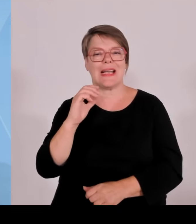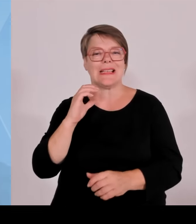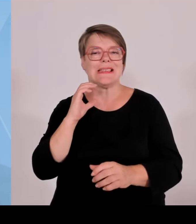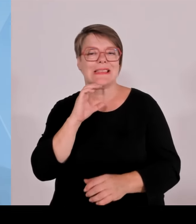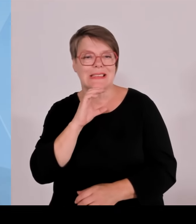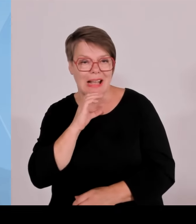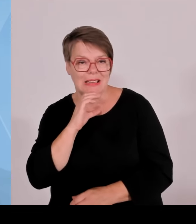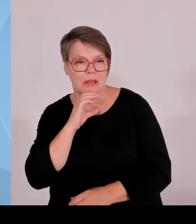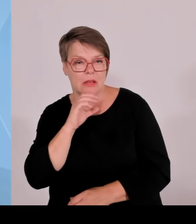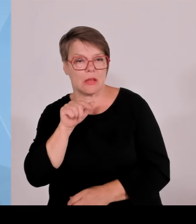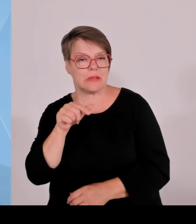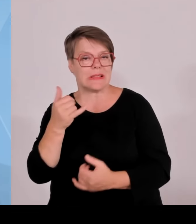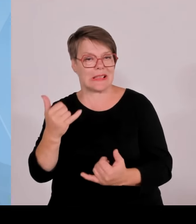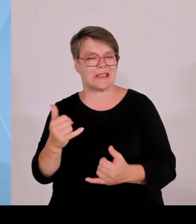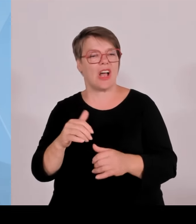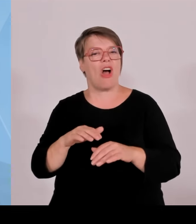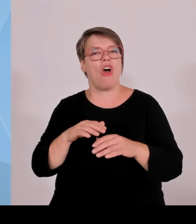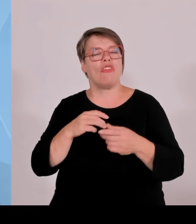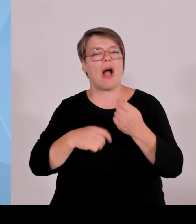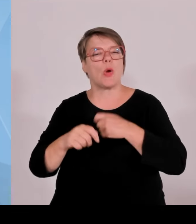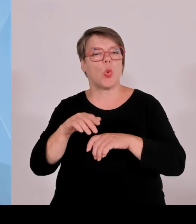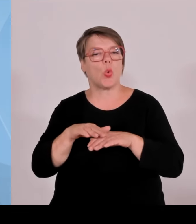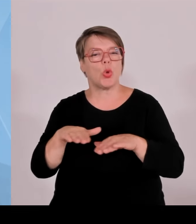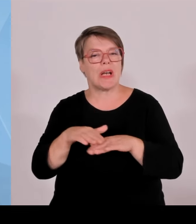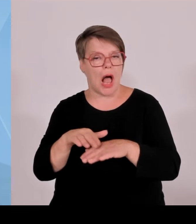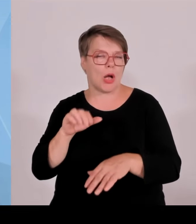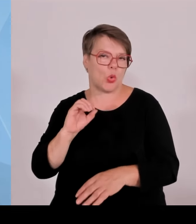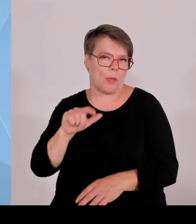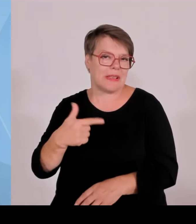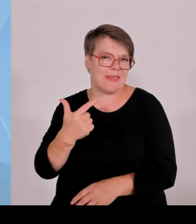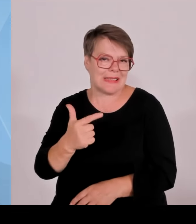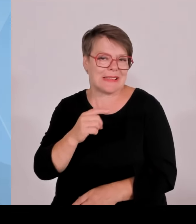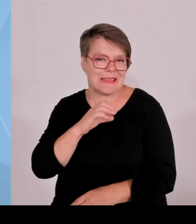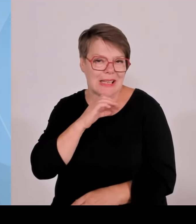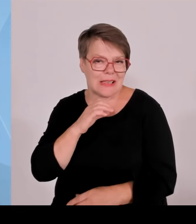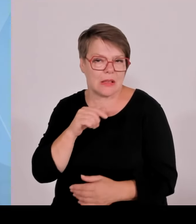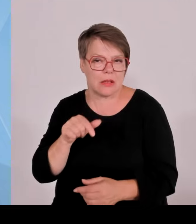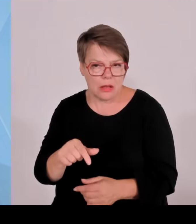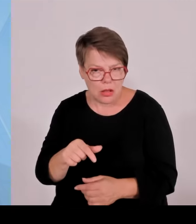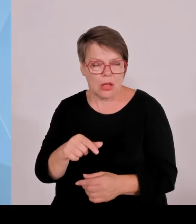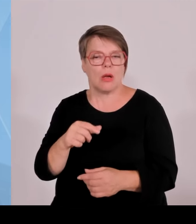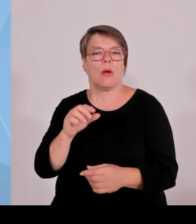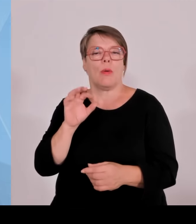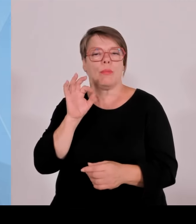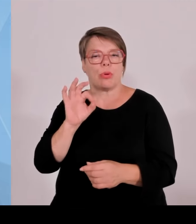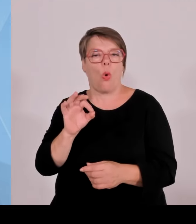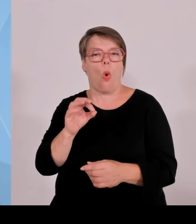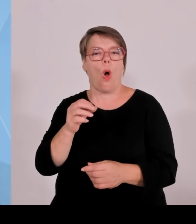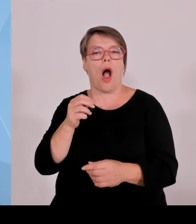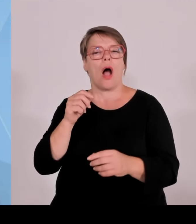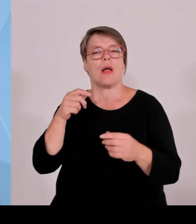Radius von 2,5 Kilometer um die Anlage gezogen. Und jede Kommune, die hier in dem Radius mit drin ist, wird